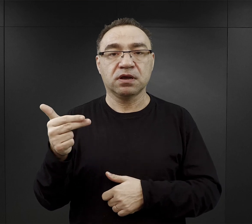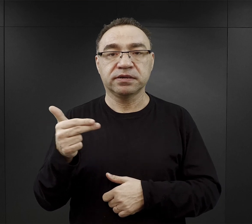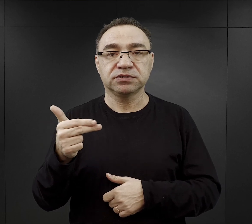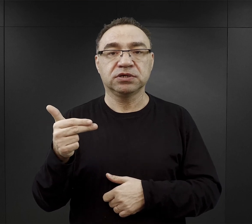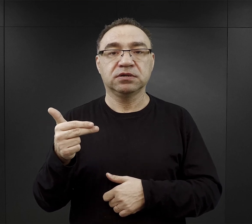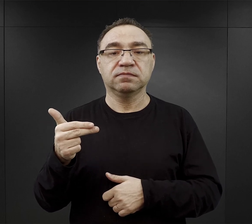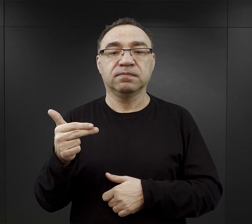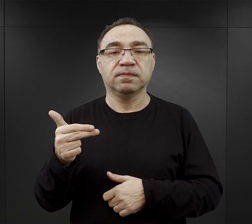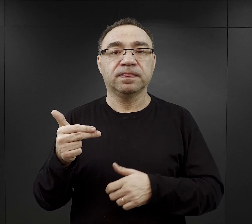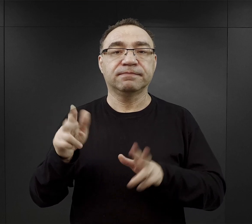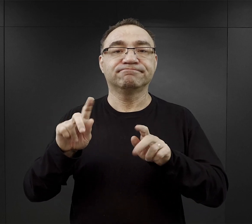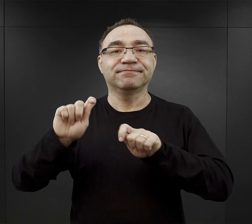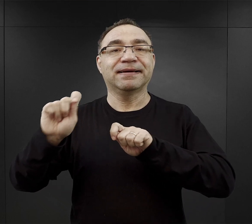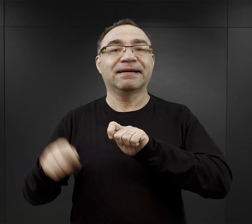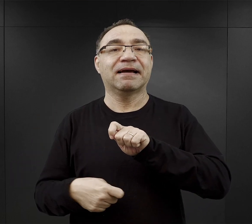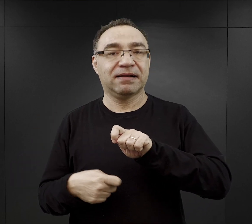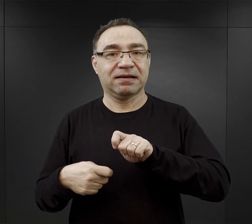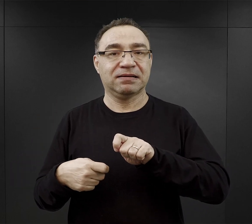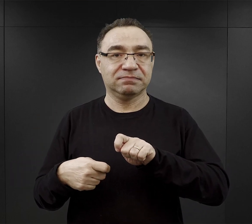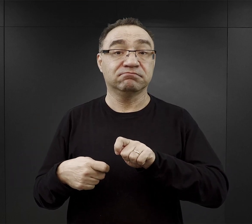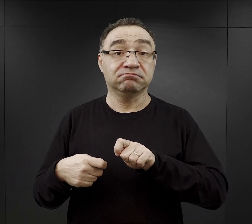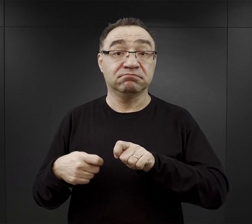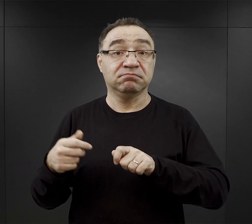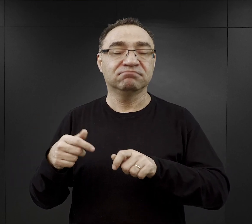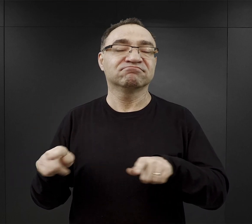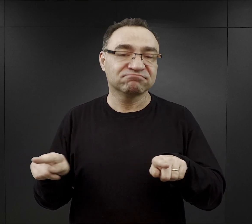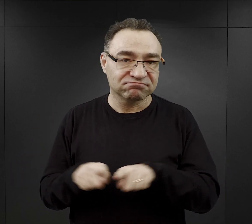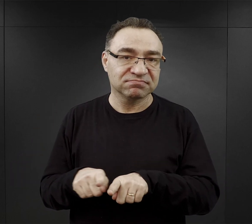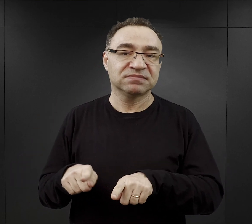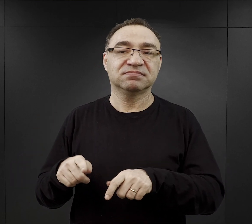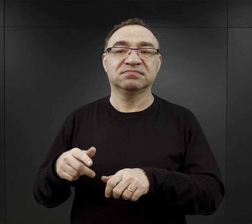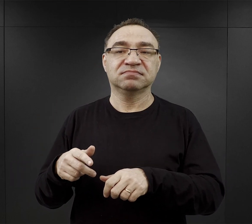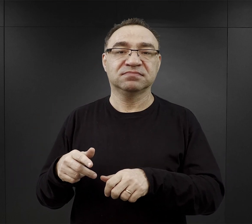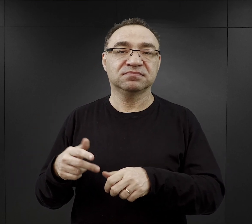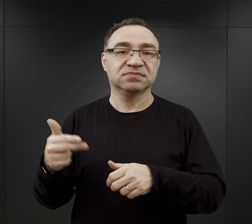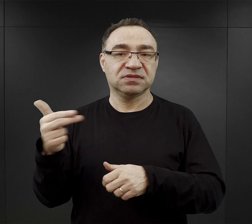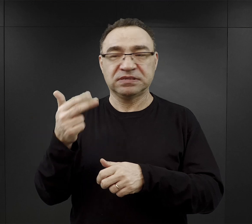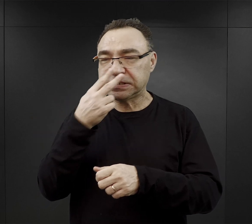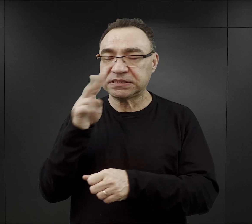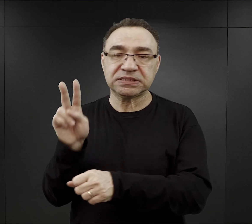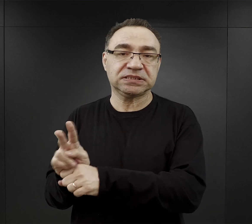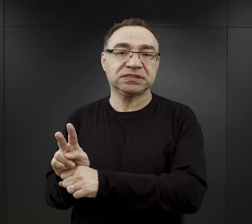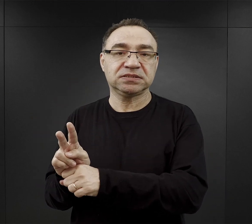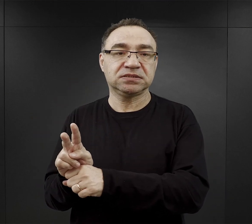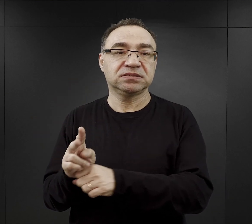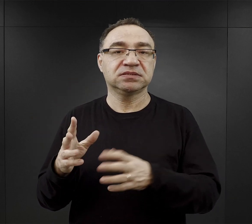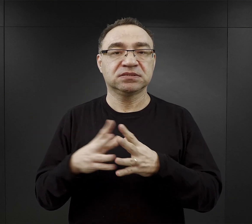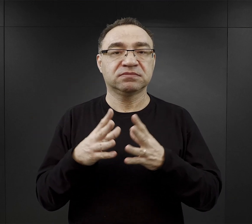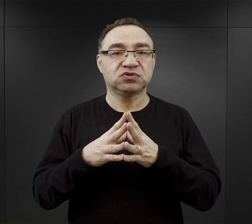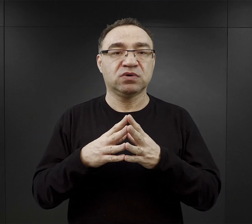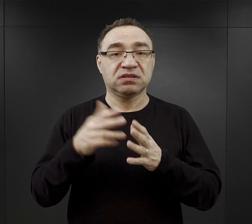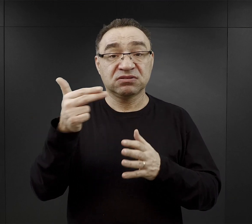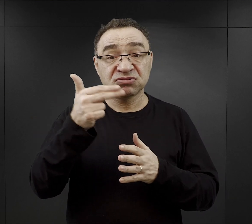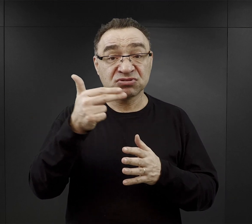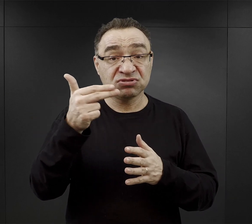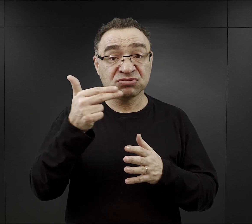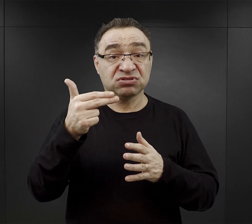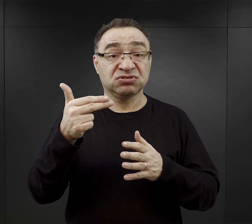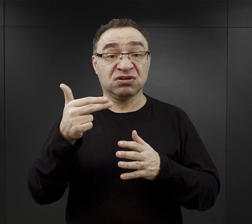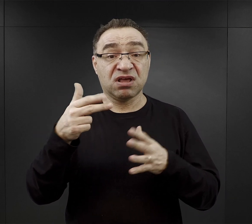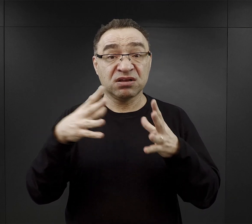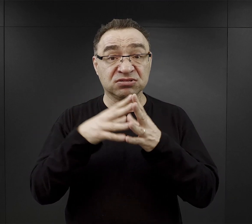Jedną z kar obozowych była praca w niedzielę pod nadzorem powiedzmy dziesięć niedziel pracy pod nadzorem.